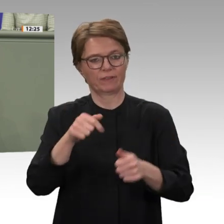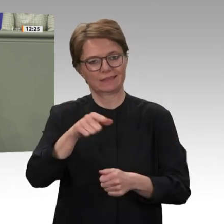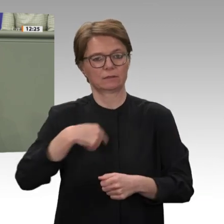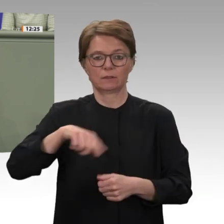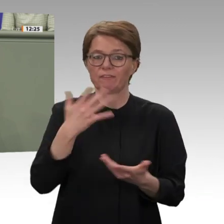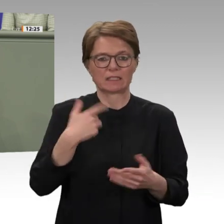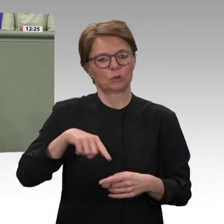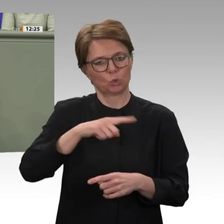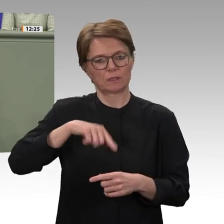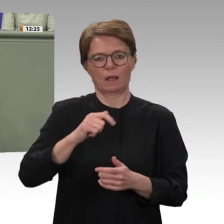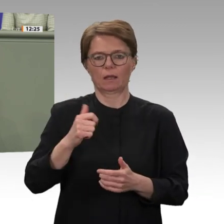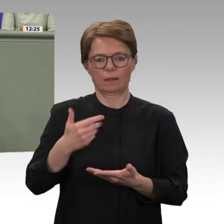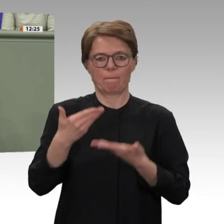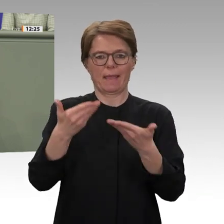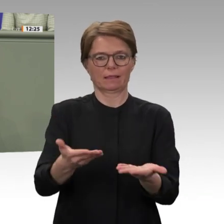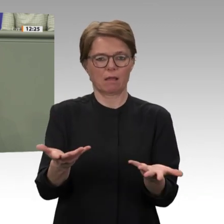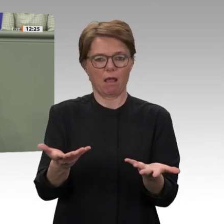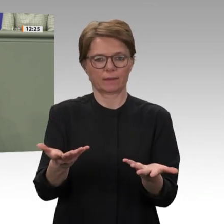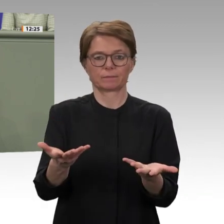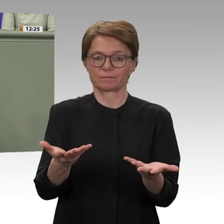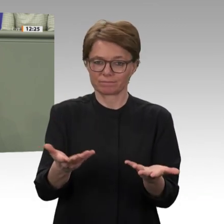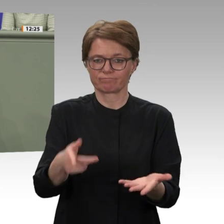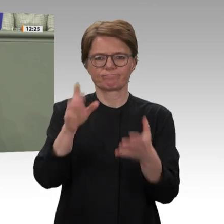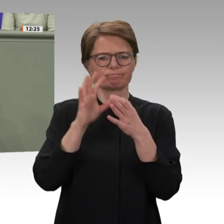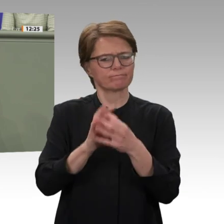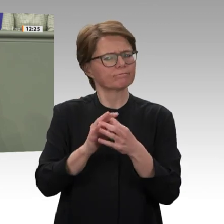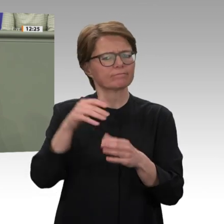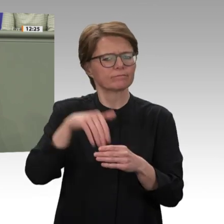weiter stärken können, wie wir die Situation dort verbessern können und mit welchen